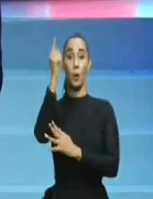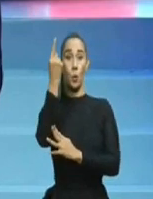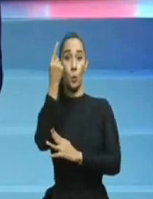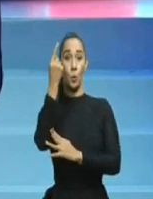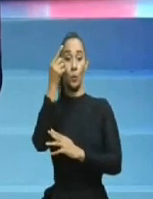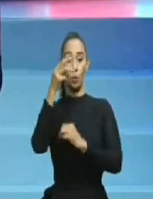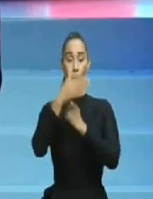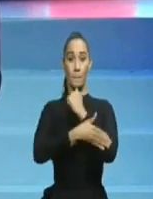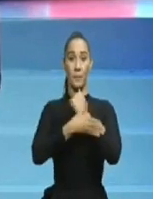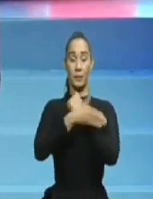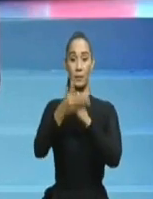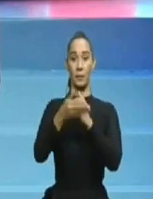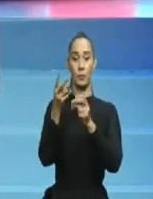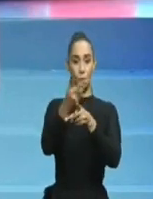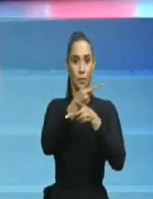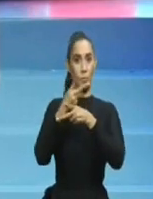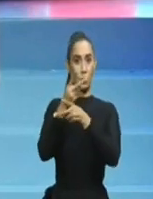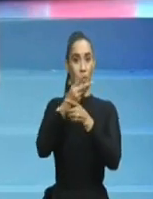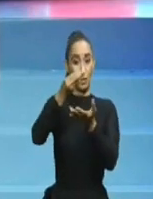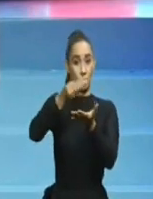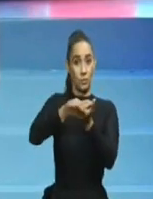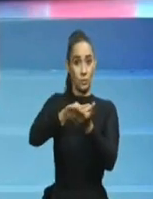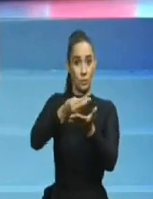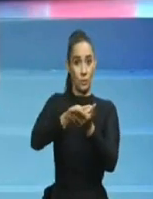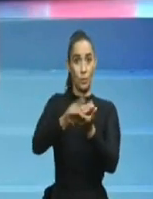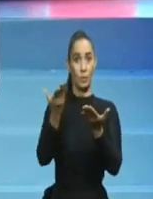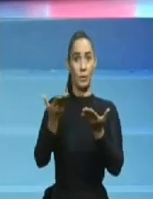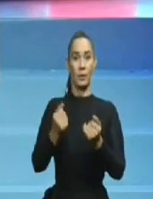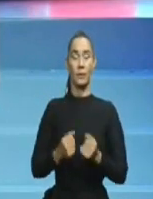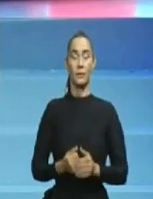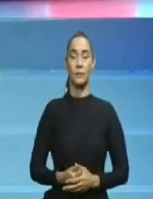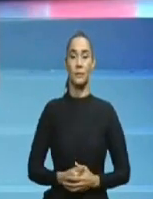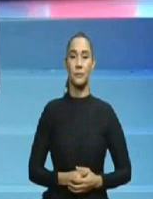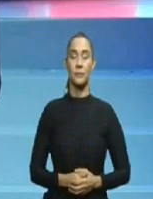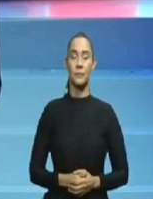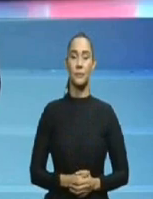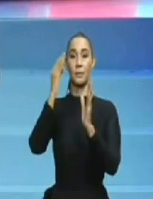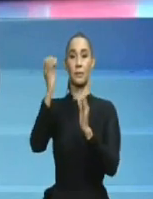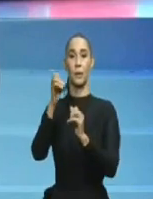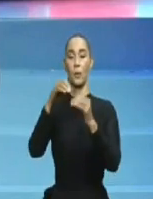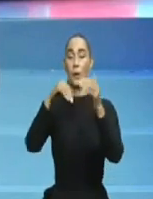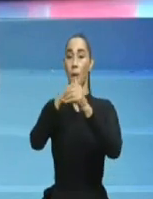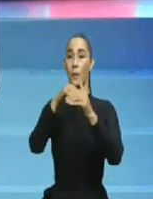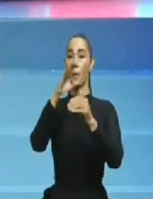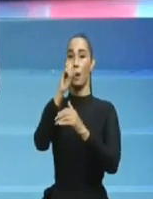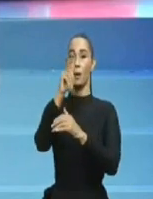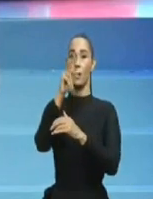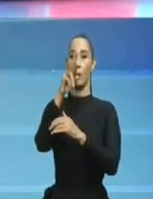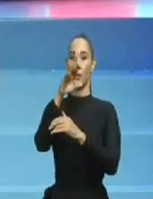de volver al poder y de volver, es poque todos los dominicanos, hemos perdido la memoria,